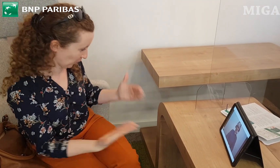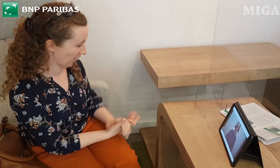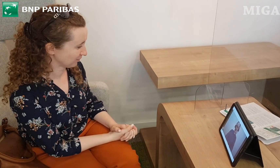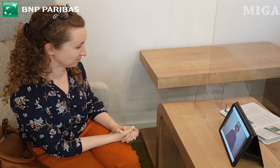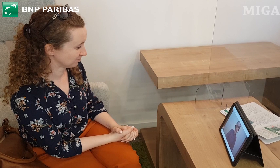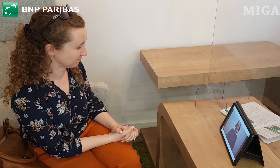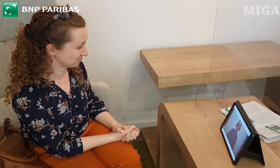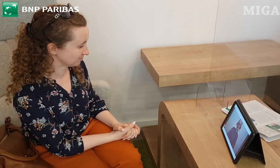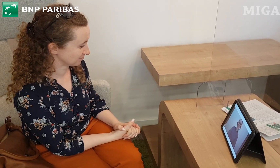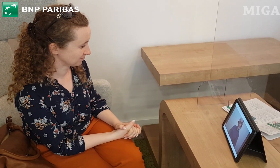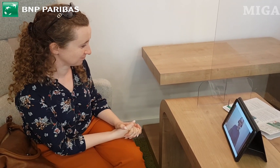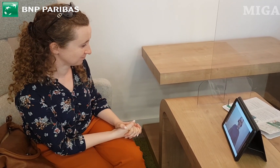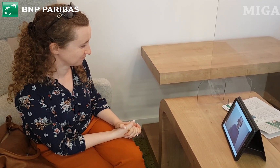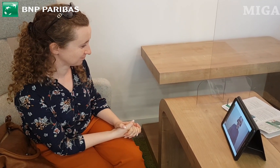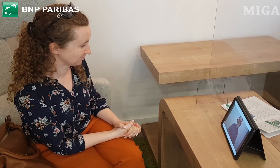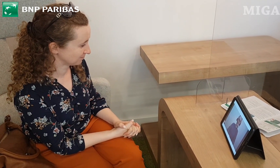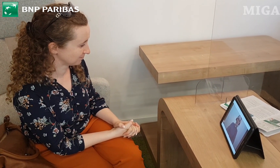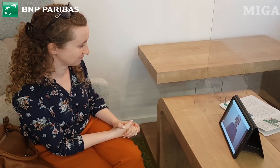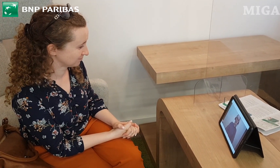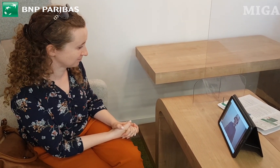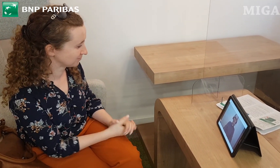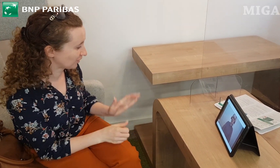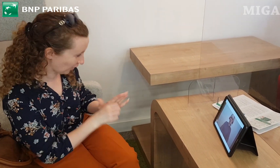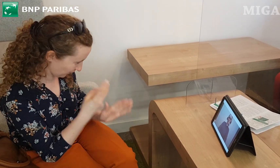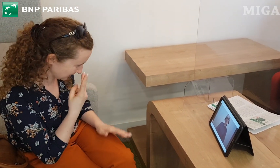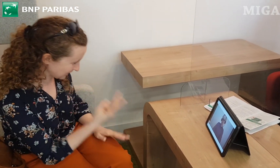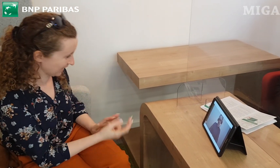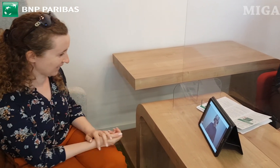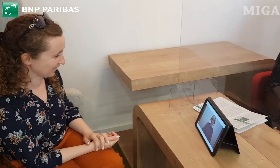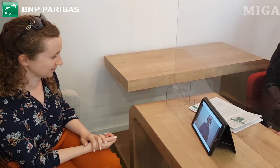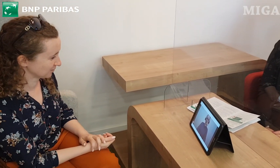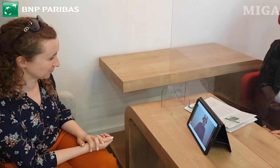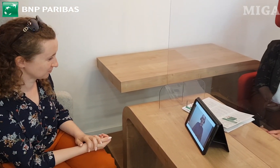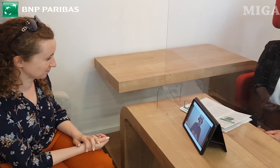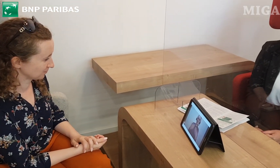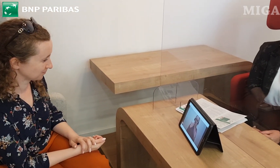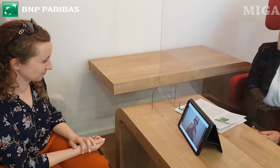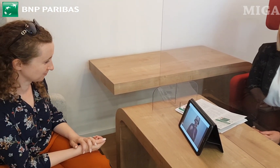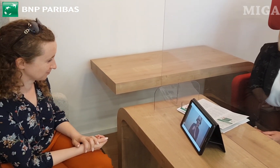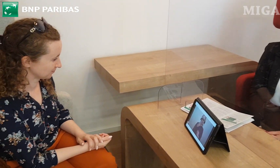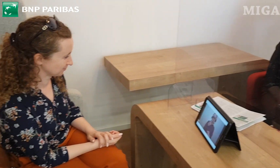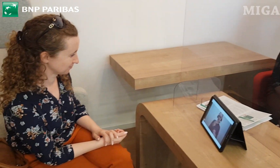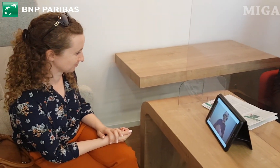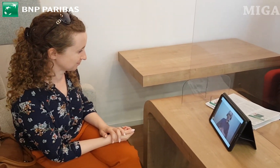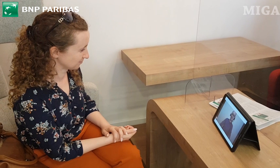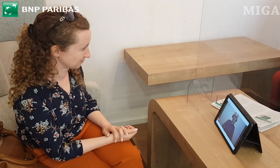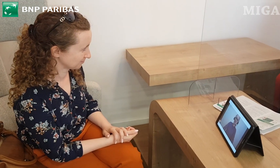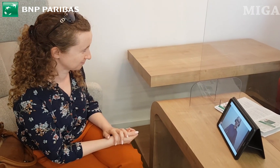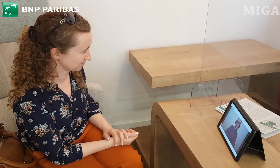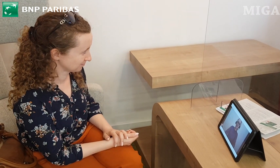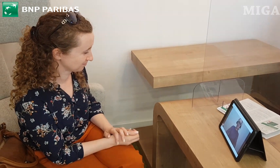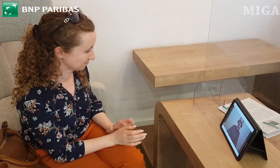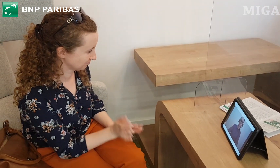Dobrze, dziękuję. Dziękujemy bardzo. Ja również dziekuję, do widzenia. Do widzenia.